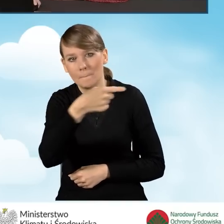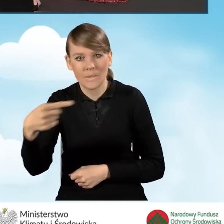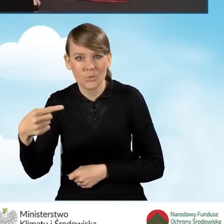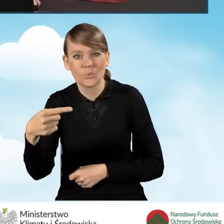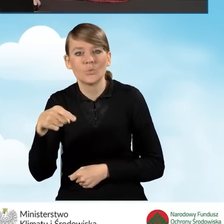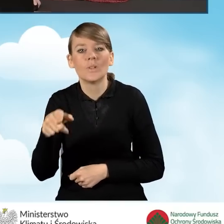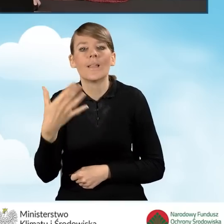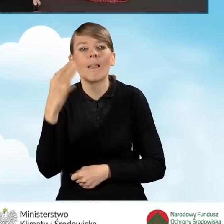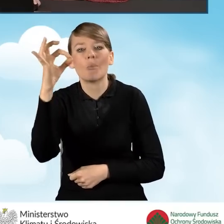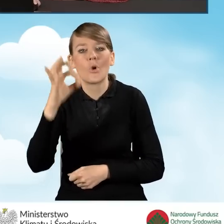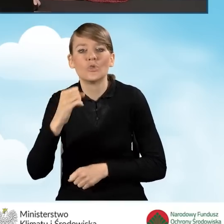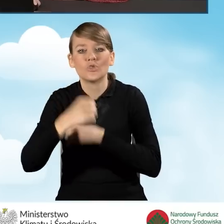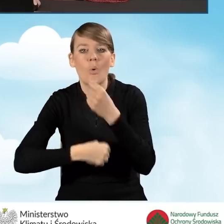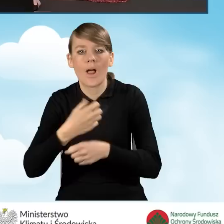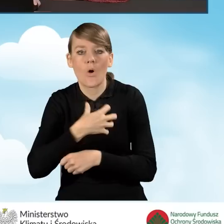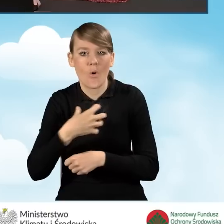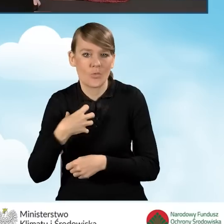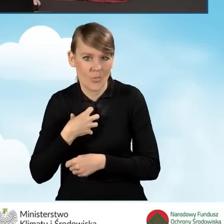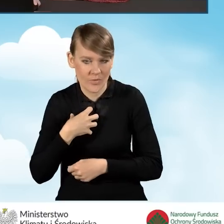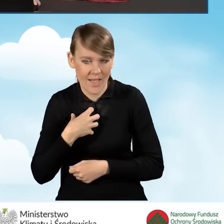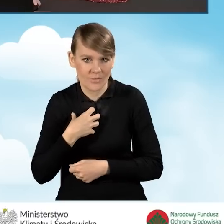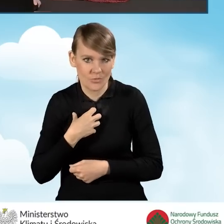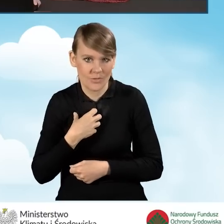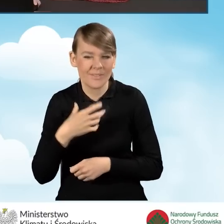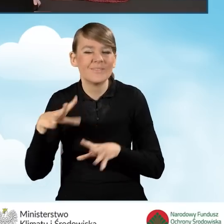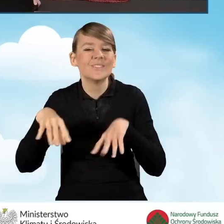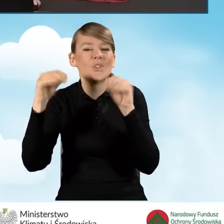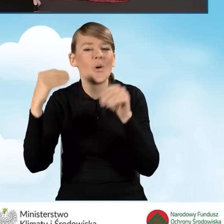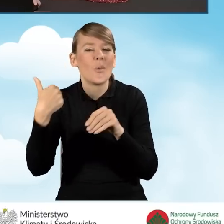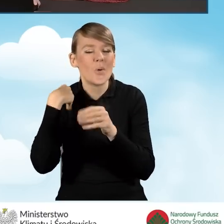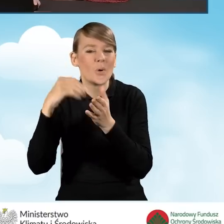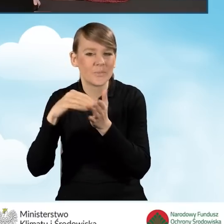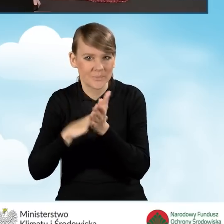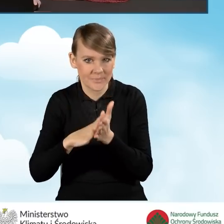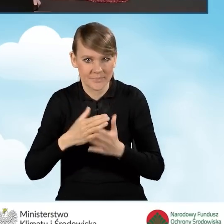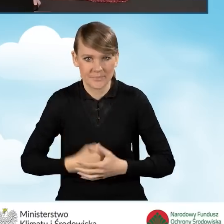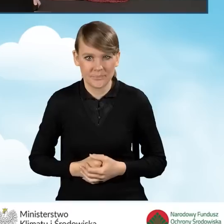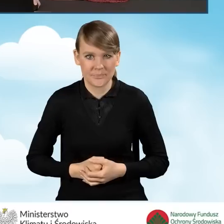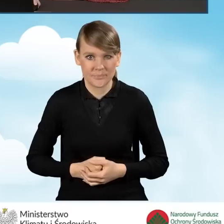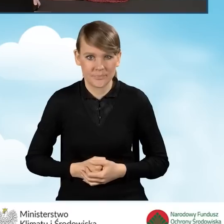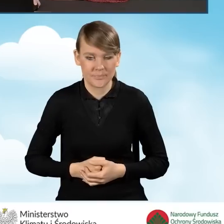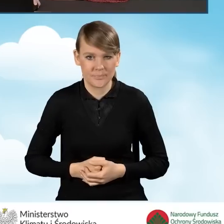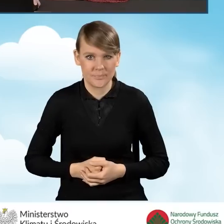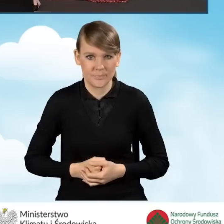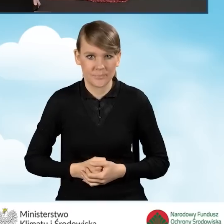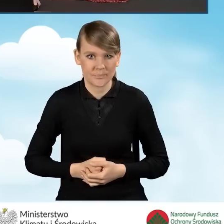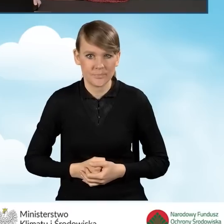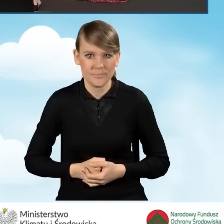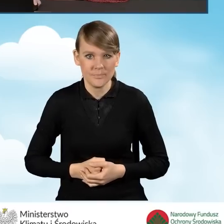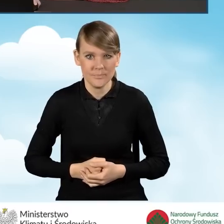o procent działalności gospodarczej, który wyszedł nam tam na wstępie naszego wniosku o dofinansowanie. Pragnę w tym momencie,